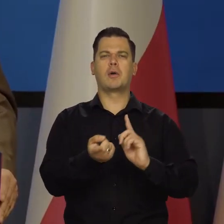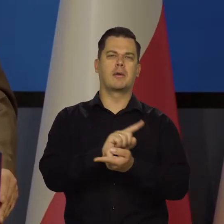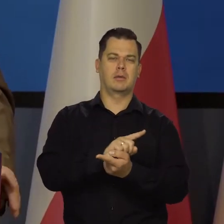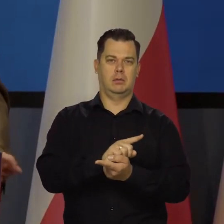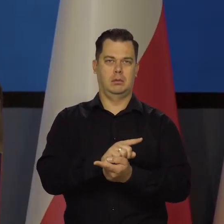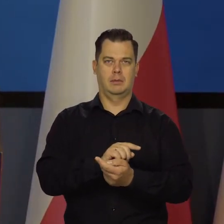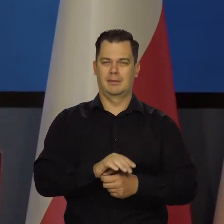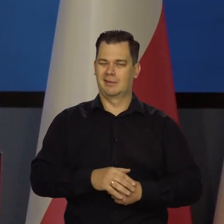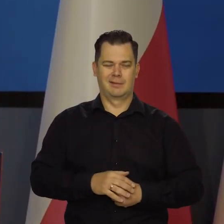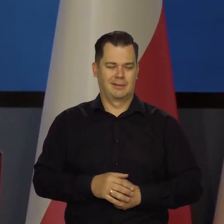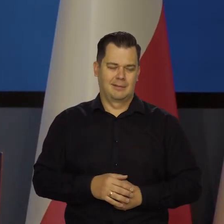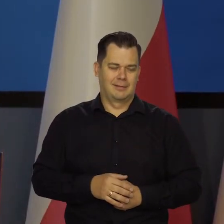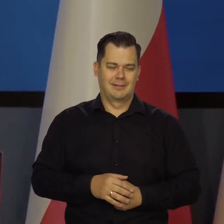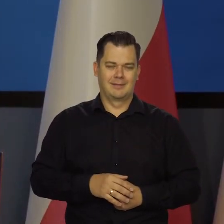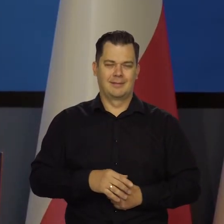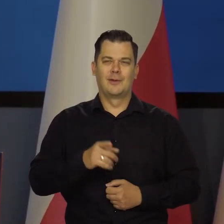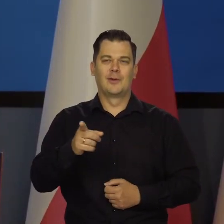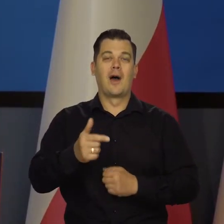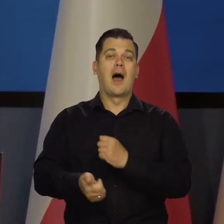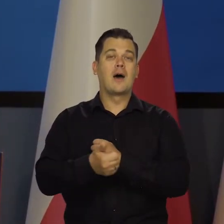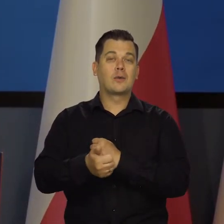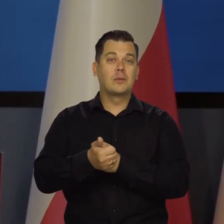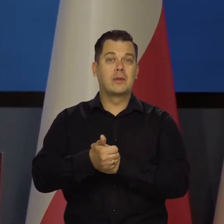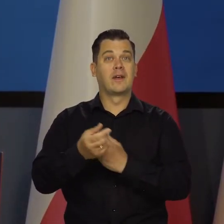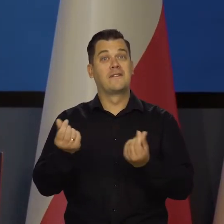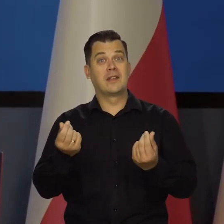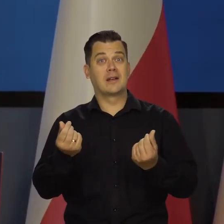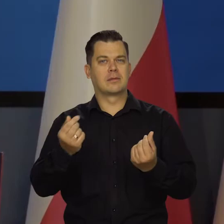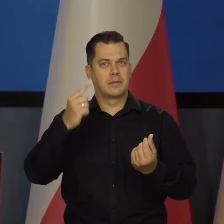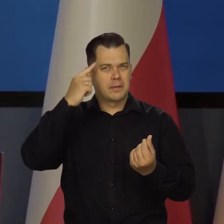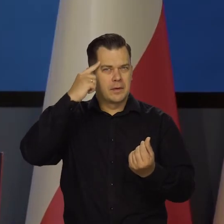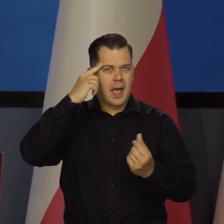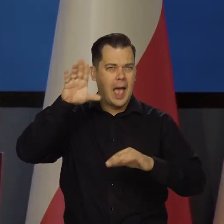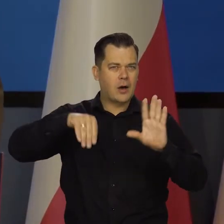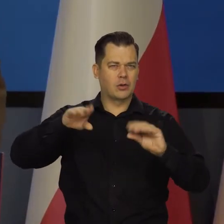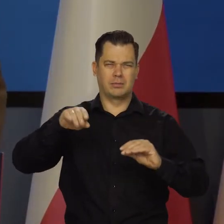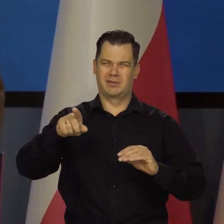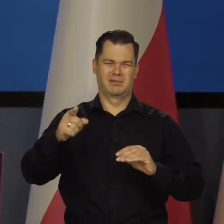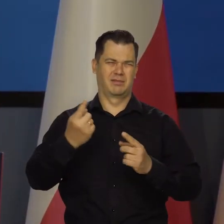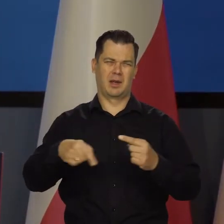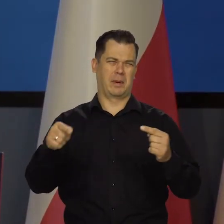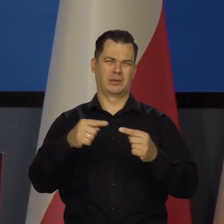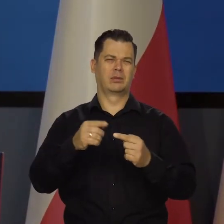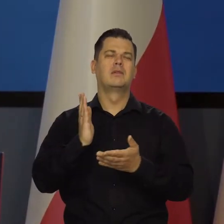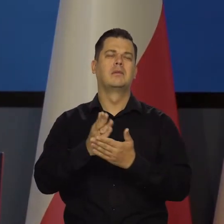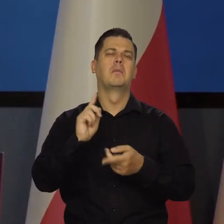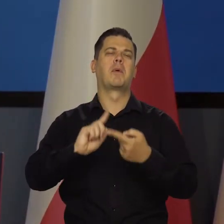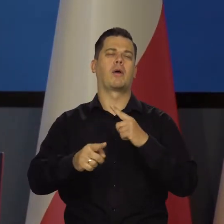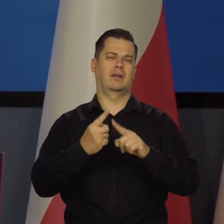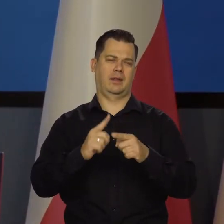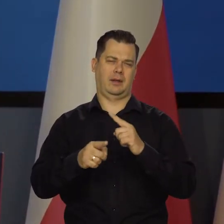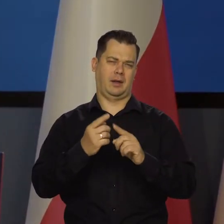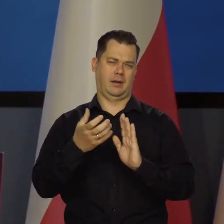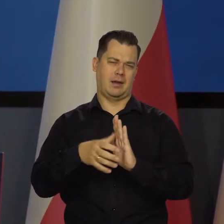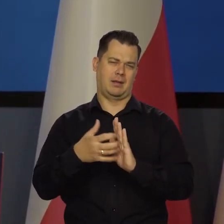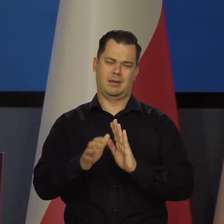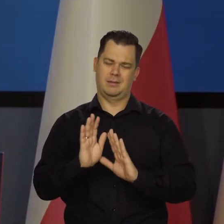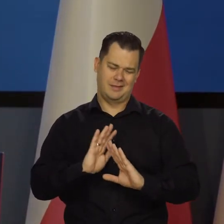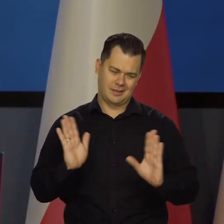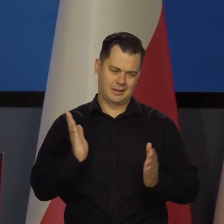Ale one nie mają nic wspólnego z argumentacją finansową czy ekonomiczną. To jest czysto polityczny. Presja.